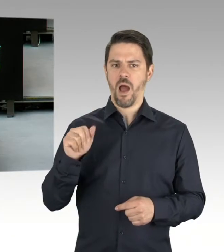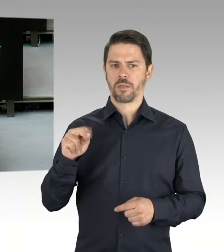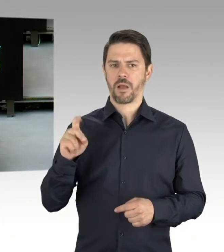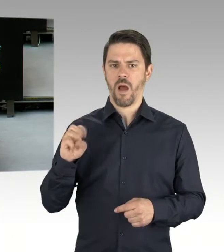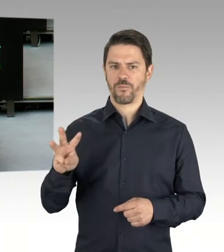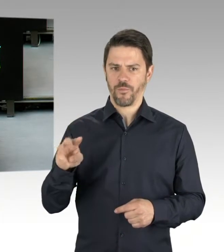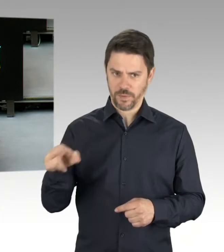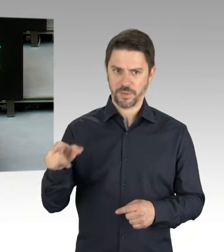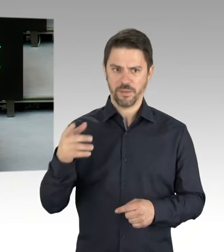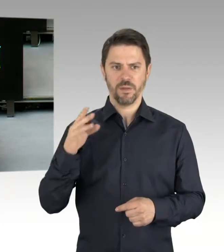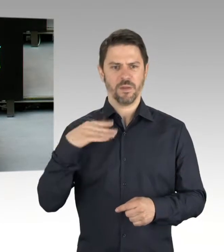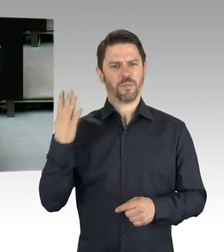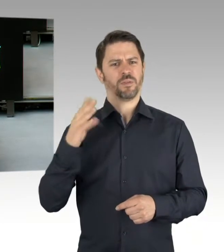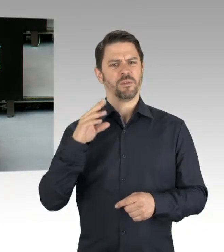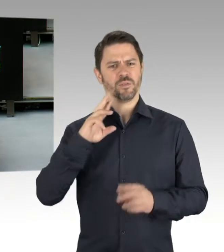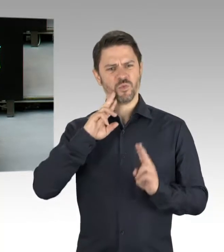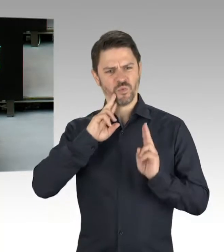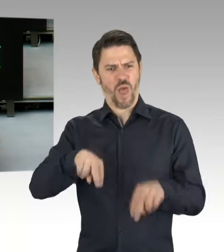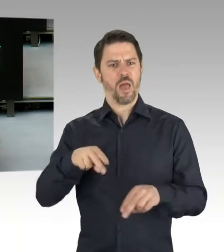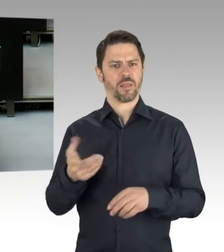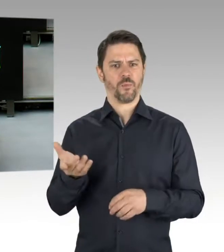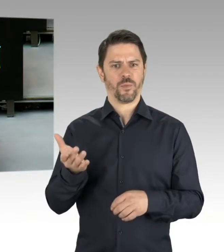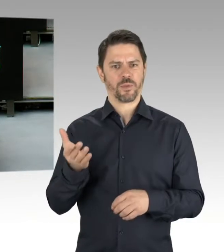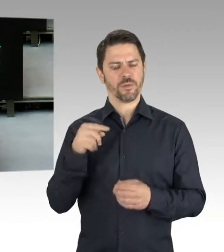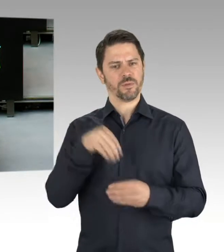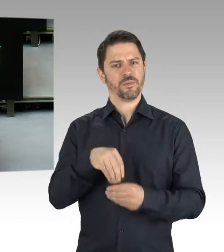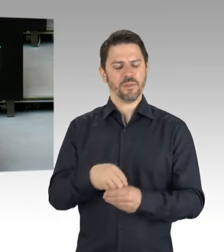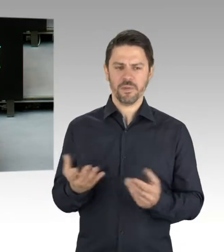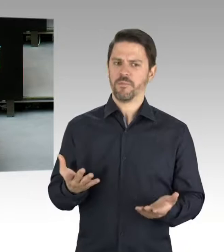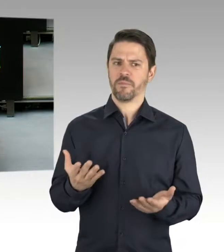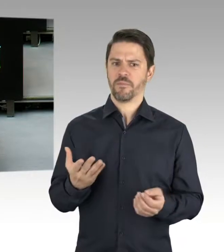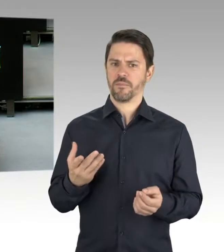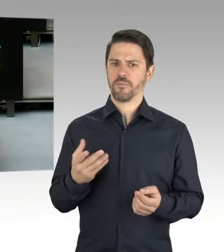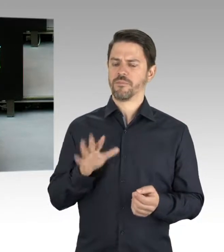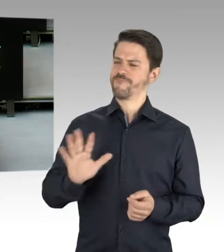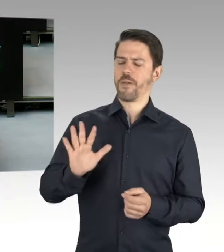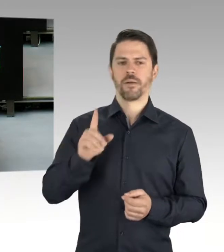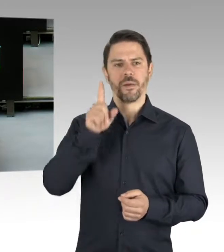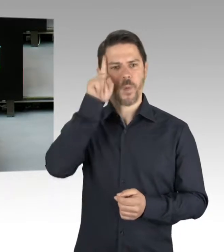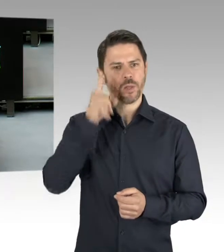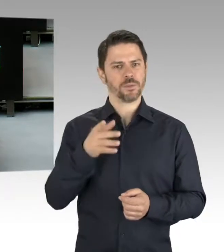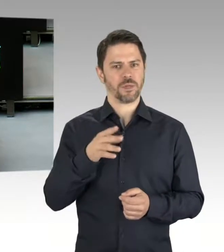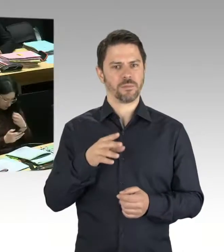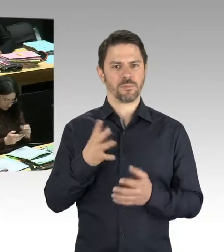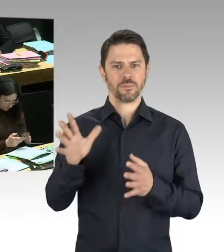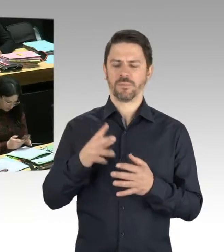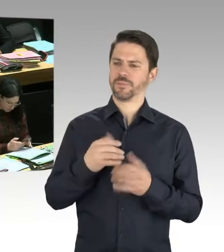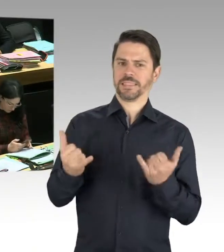um diese Feierlichkeiten zu schützen? (Präsidium) Bitte schön, Herr Senator Geisel. (Rednerwechsel) Frau Abgeordnete Helm,